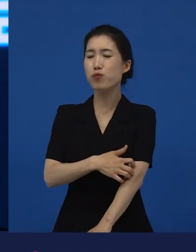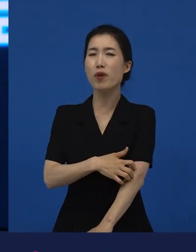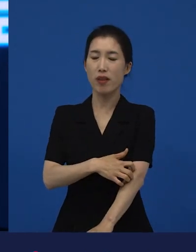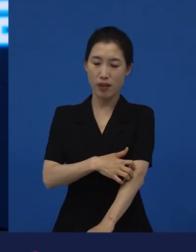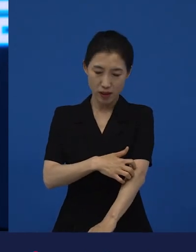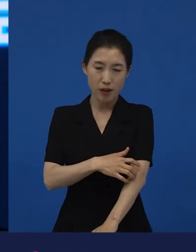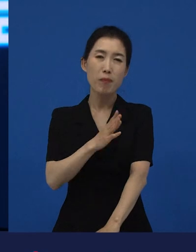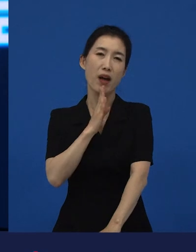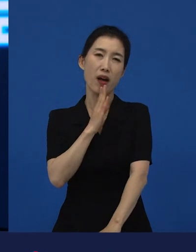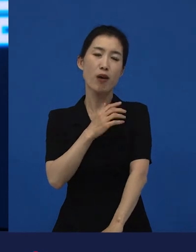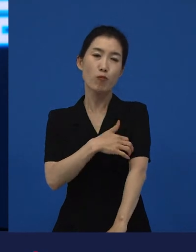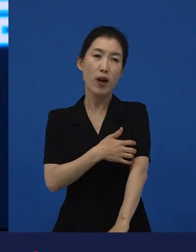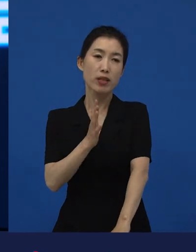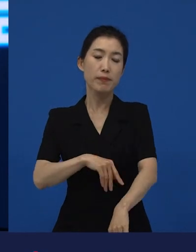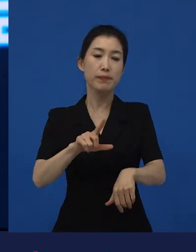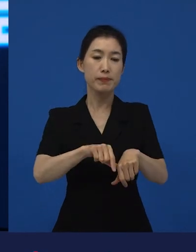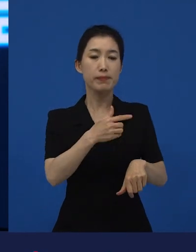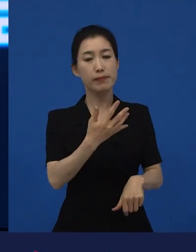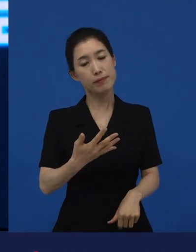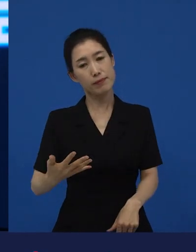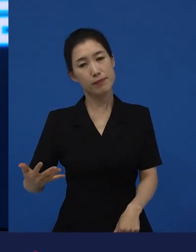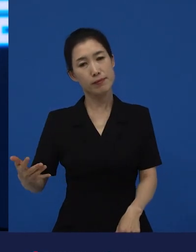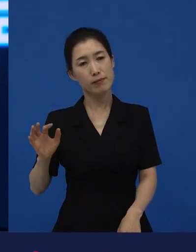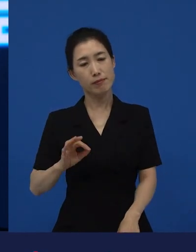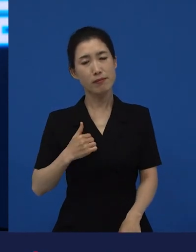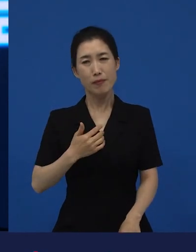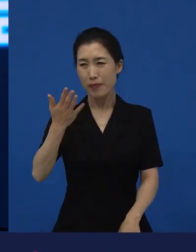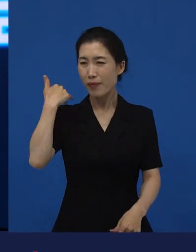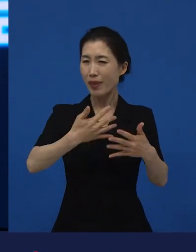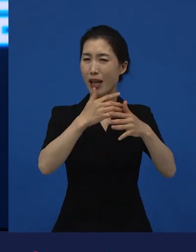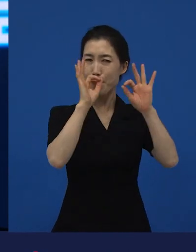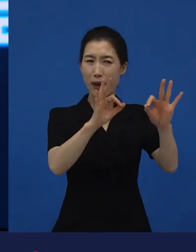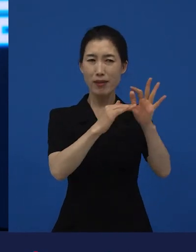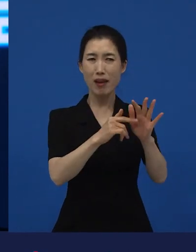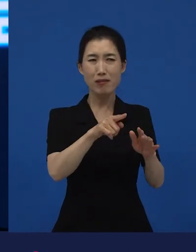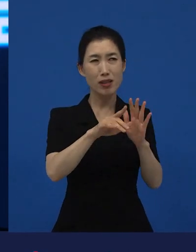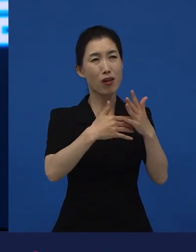시간이 지나거나 혹은 난 그 영화 그때 재미없다고 생각했는데 생각보다 재밌는데